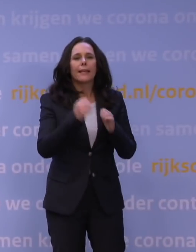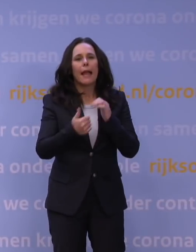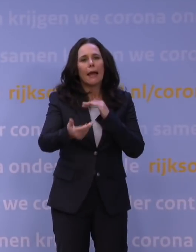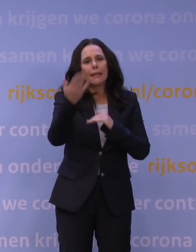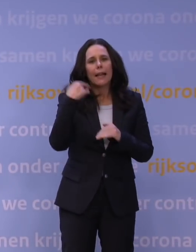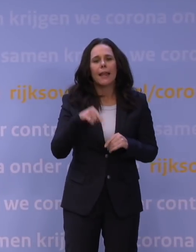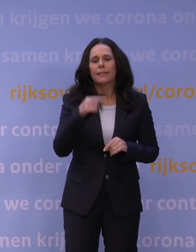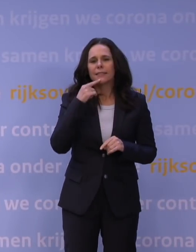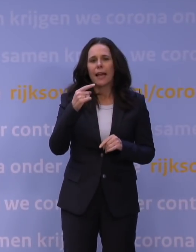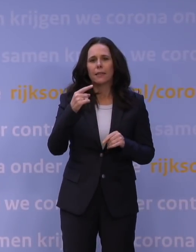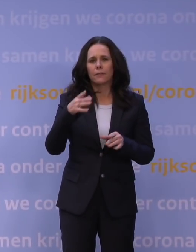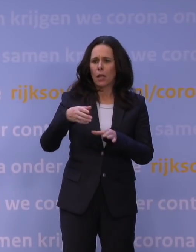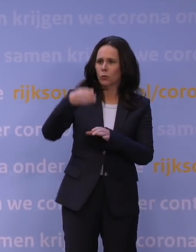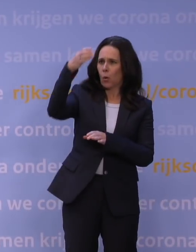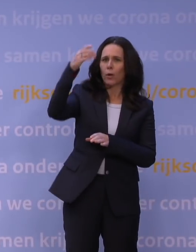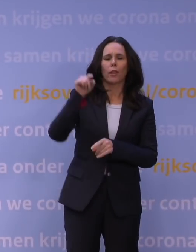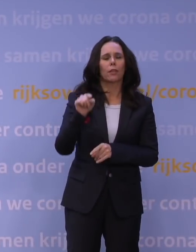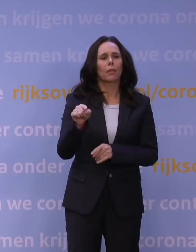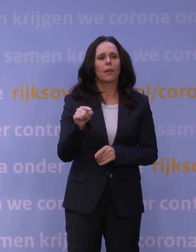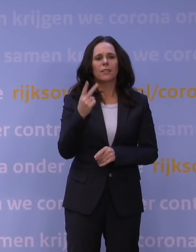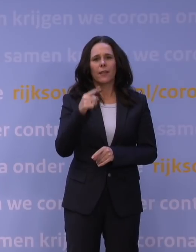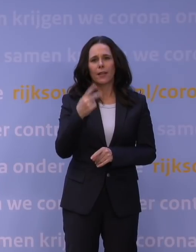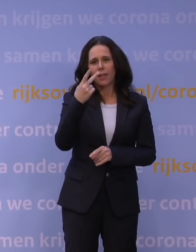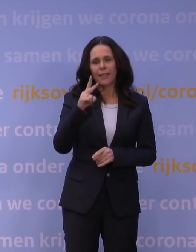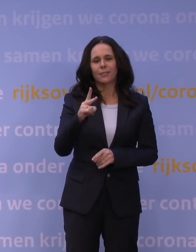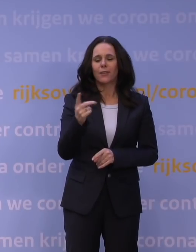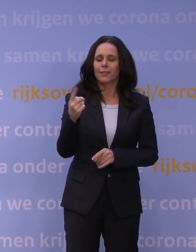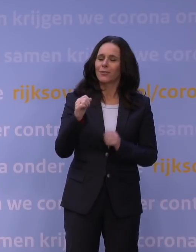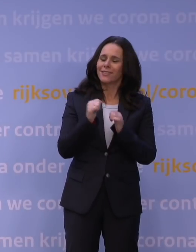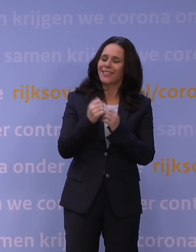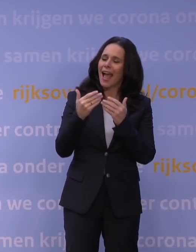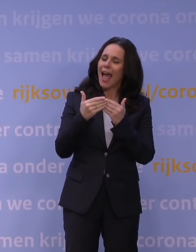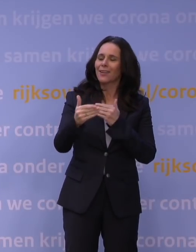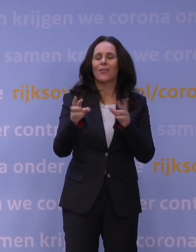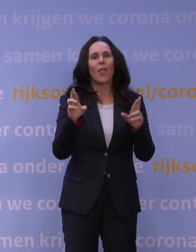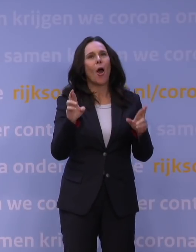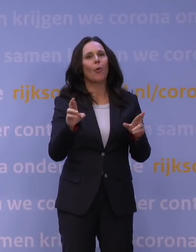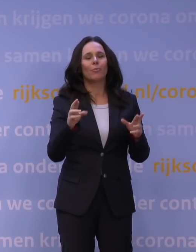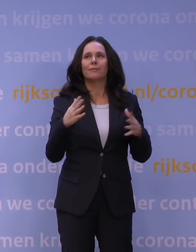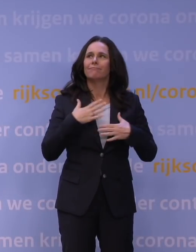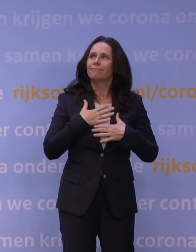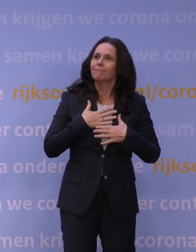dat 2021 het jaar van hoop en licht aan het eind van de tunnel zou worden, en van het vaccin.